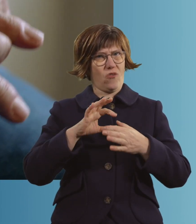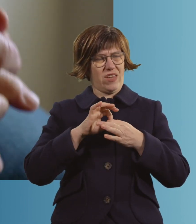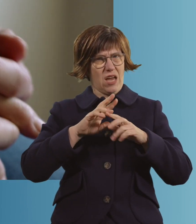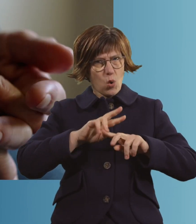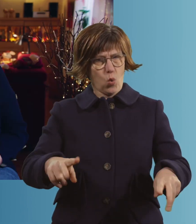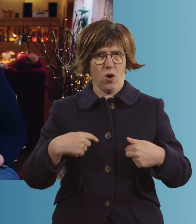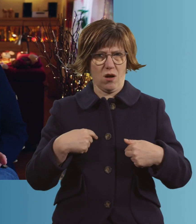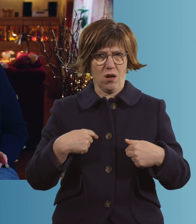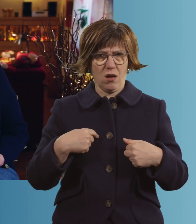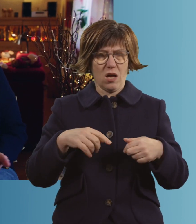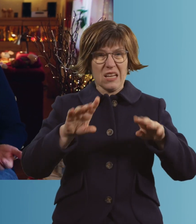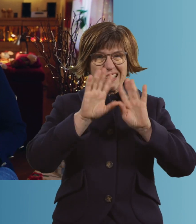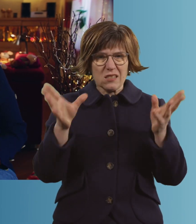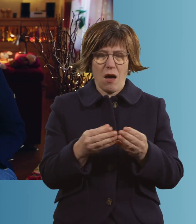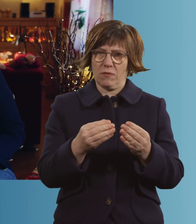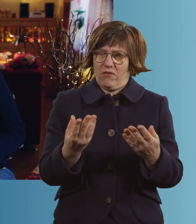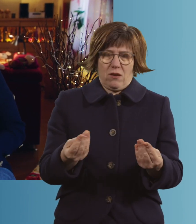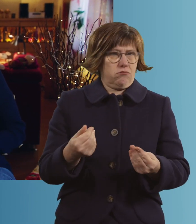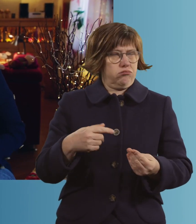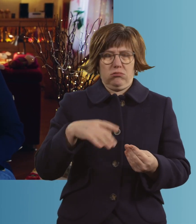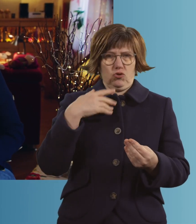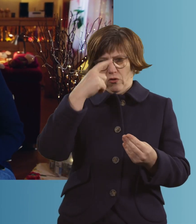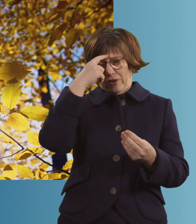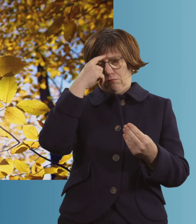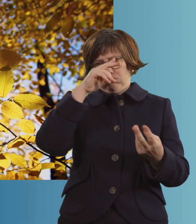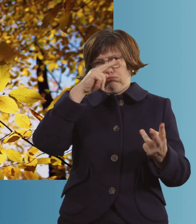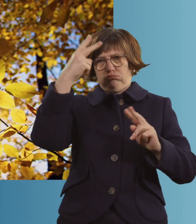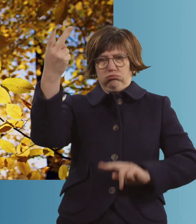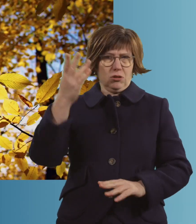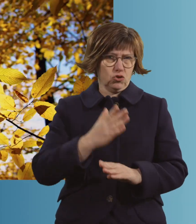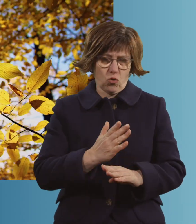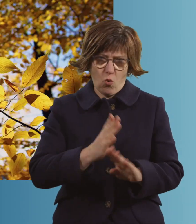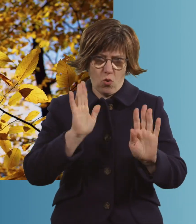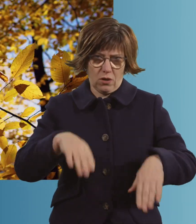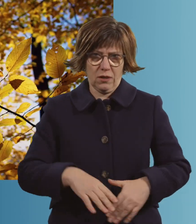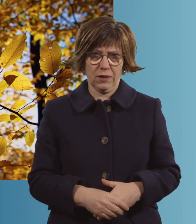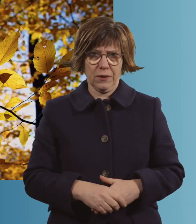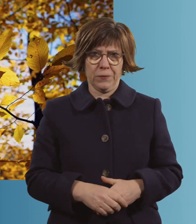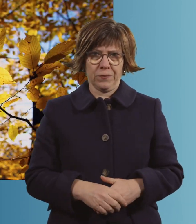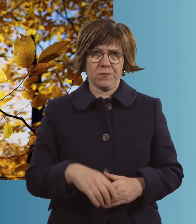Also, im Großen und Ganzen bist du ziemlich weit weg. Hach ja.